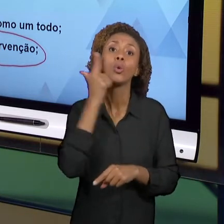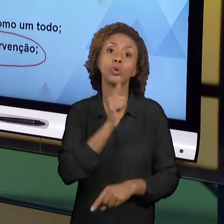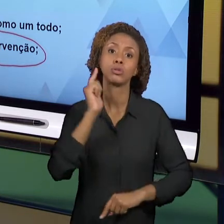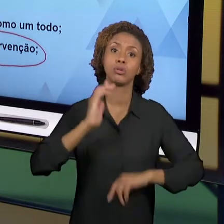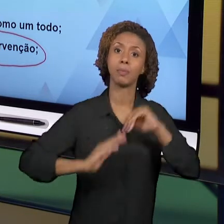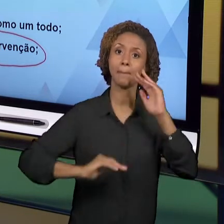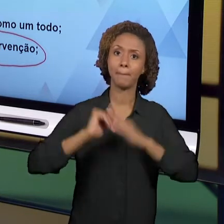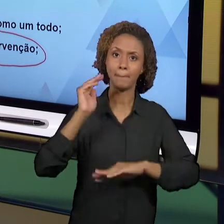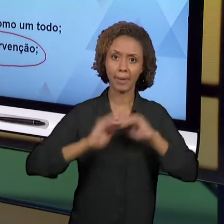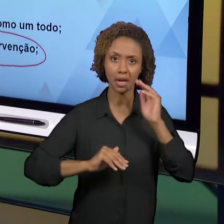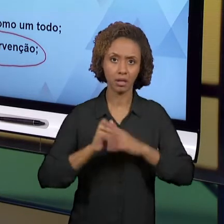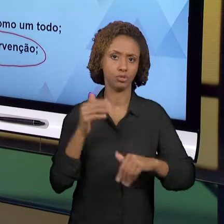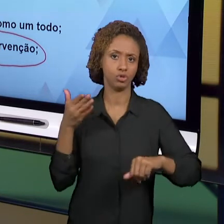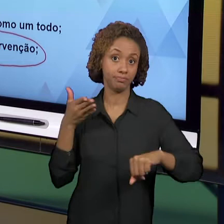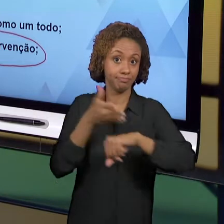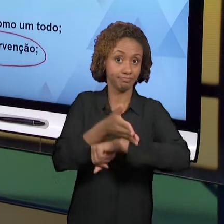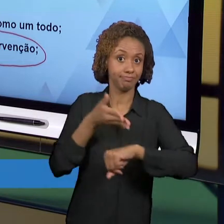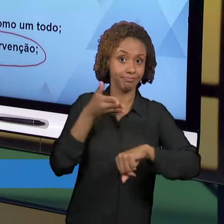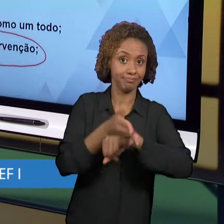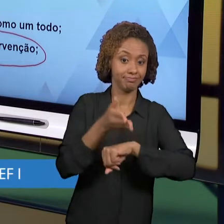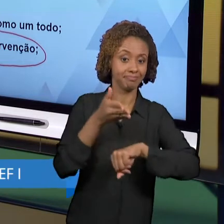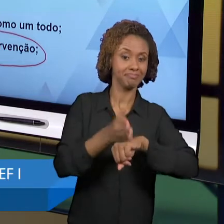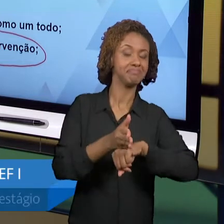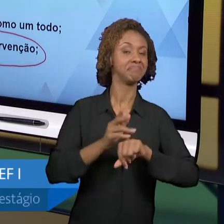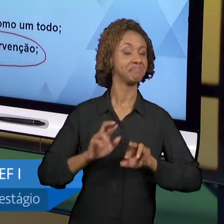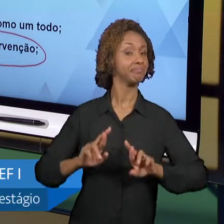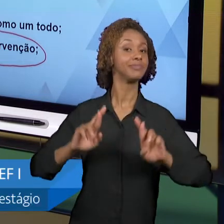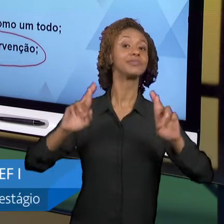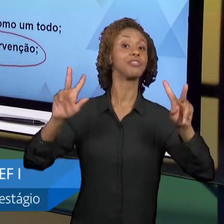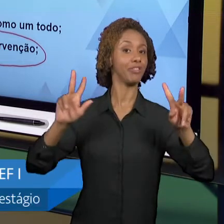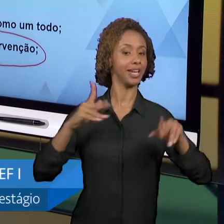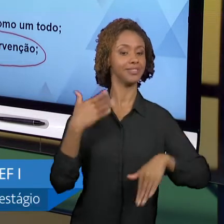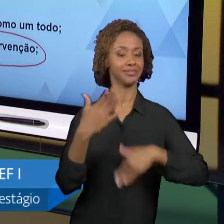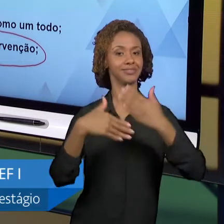DIFERENCIADAS, PRÁTICAS DE INTERVENÇÃO ONDE VOCÊ